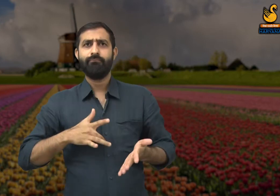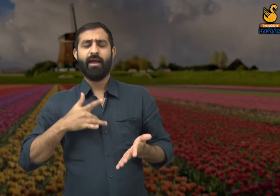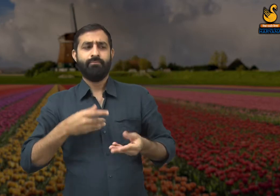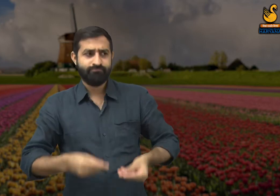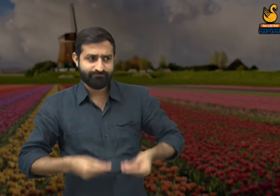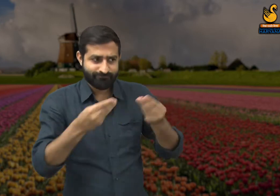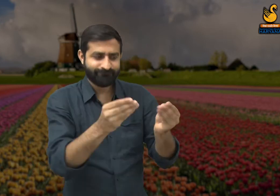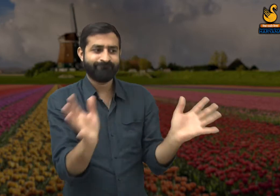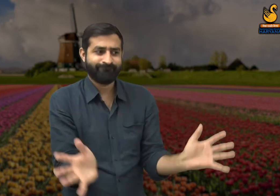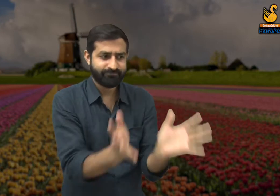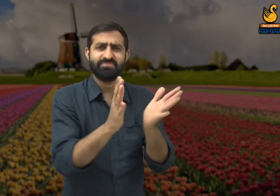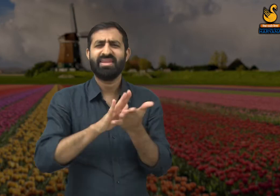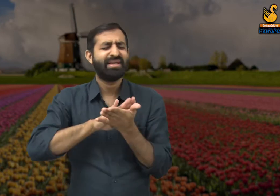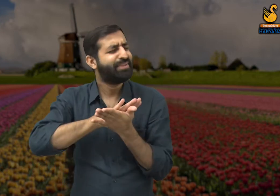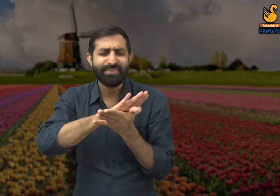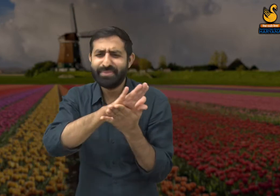उन्हें किसी प्रकार का पुरस्कार नहीं दिया जाता.